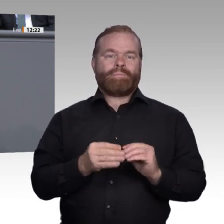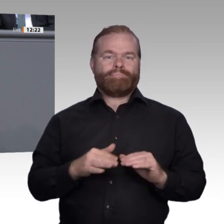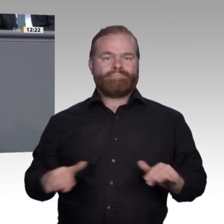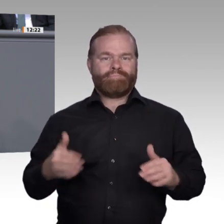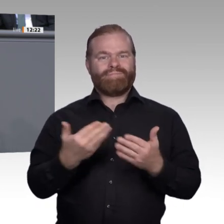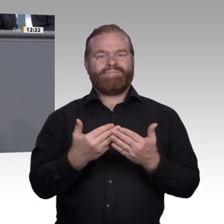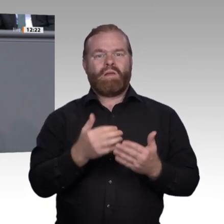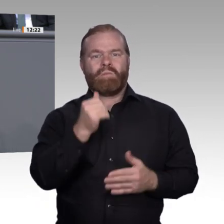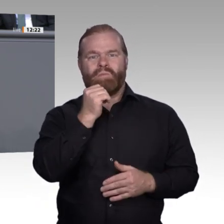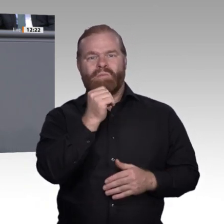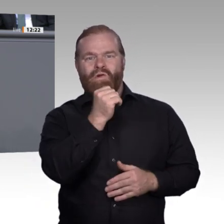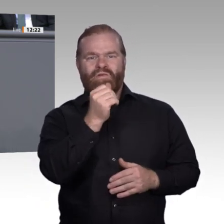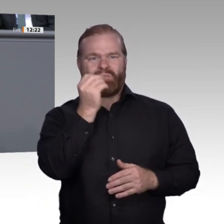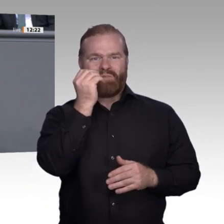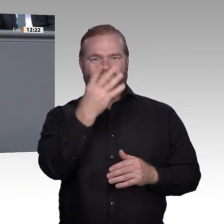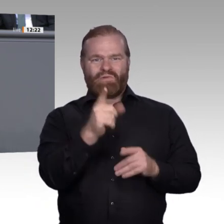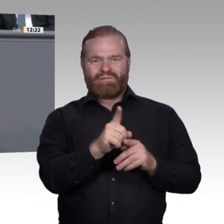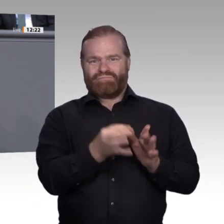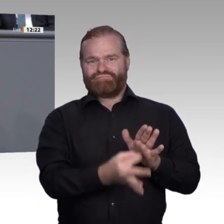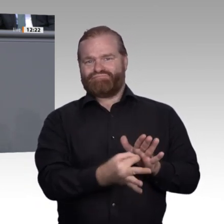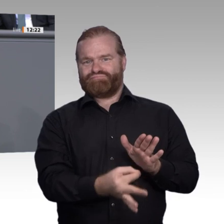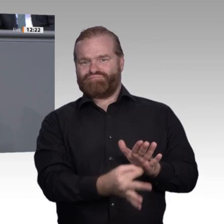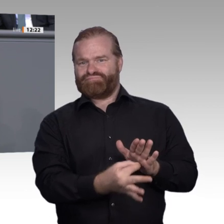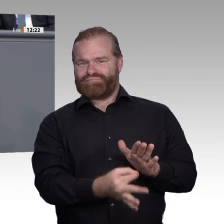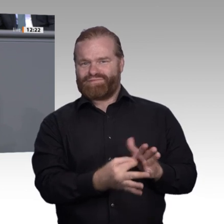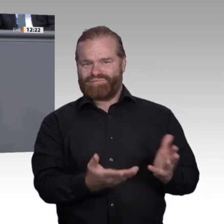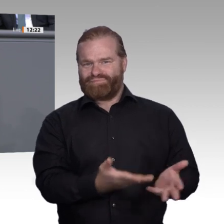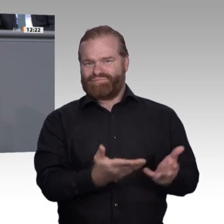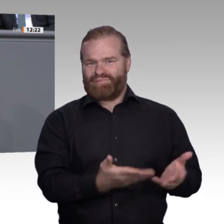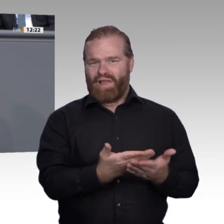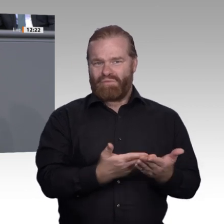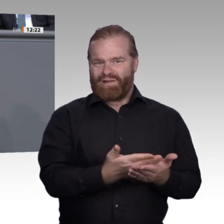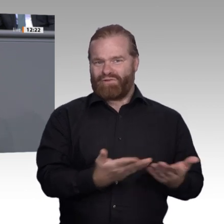dass unsere Volkswirtschaft nicht nur auf die nächste Betriebswirtin oder den nächsten